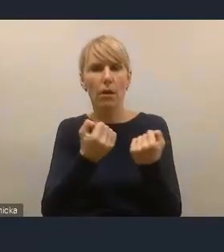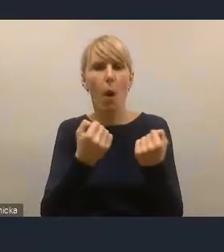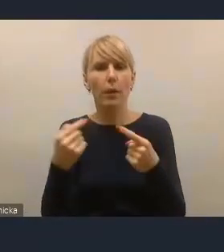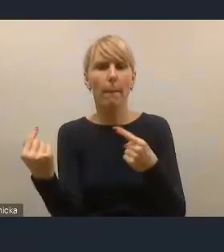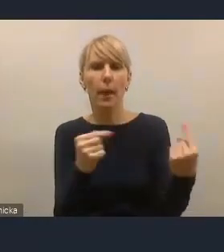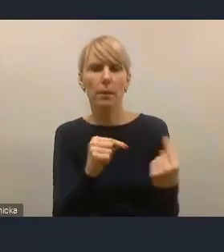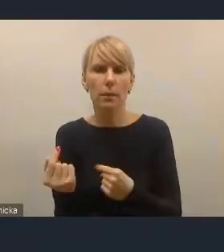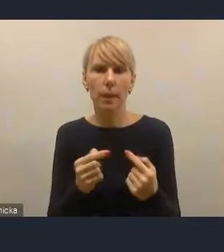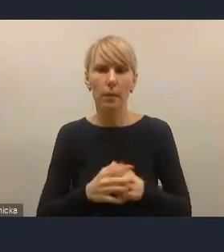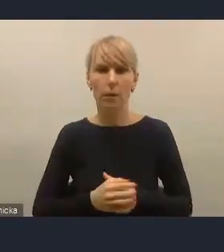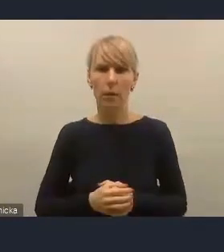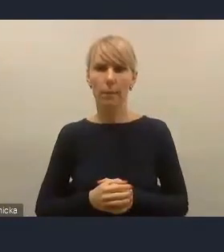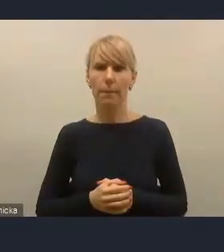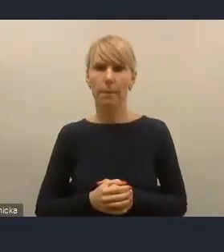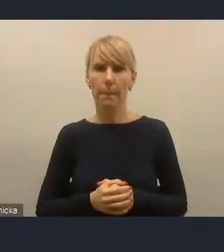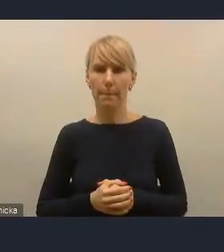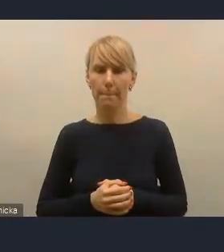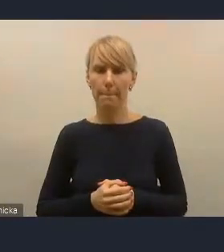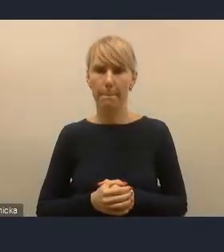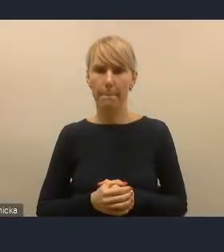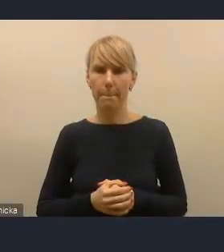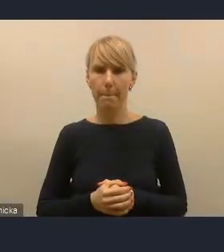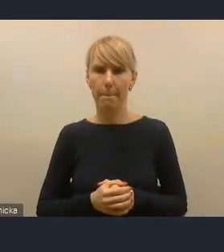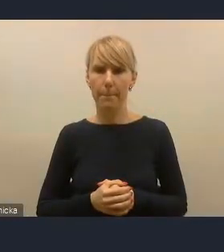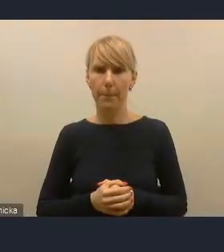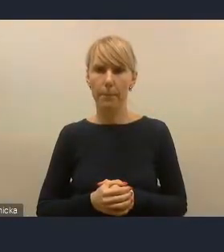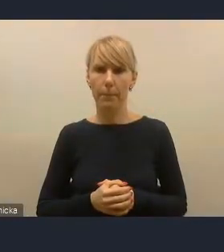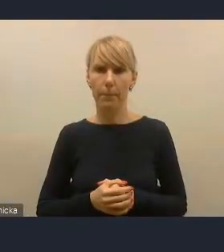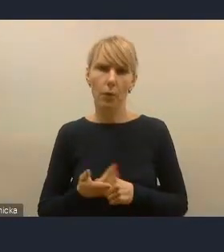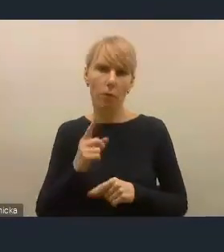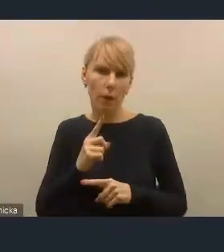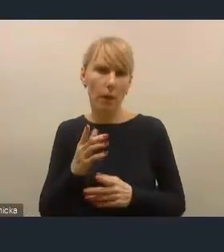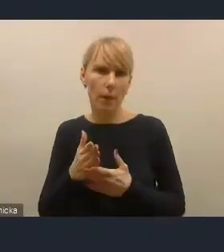To po naszej stronie, uważam, jest ich uatrakcyjnienie, ułatwienie,